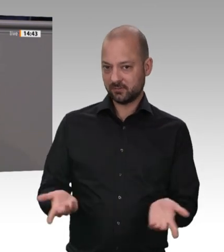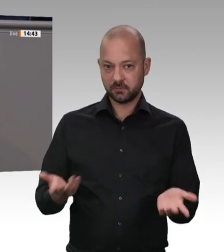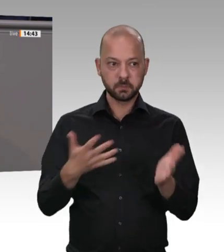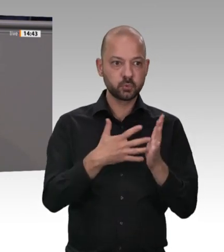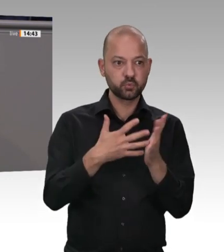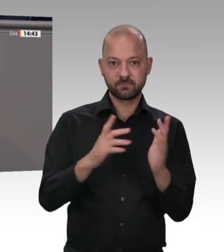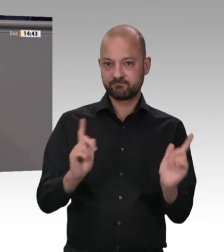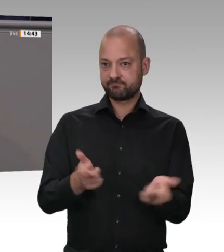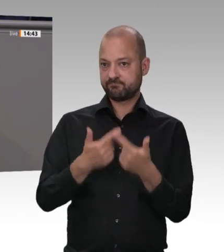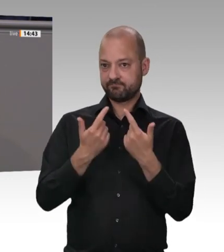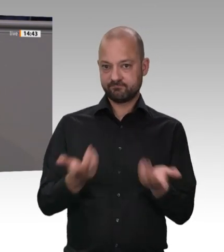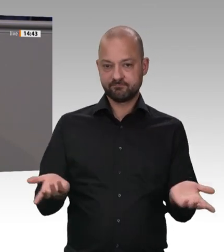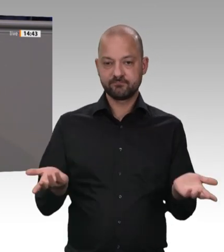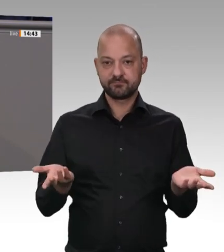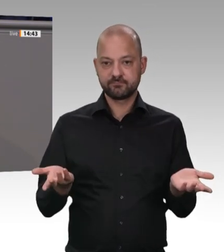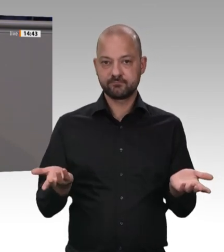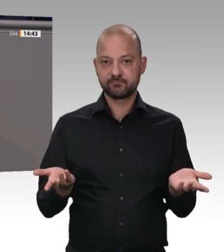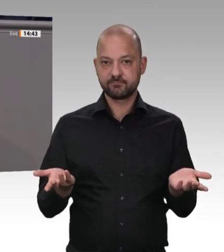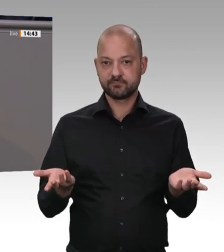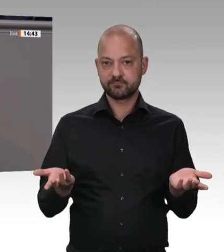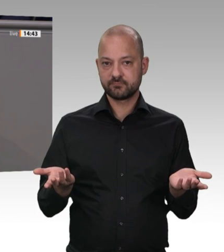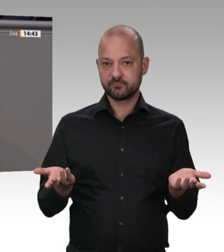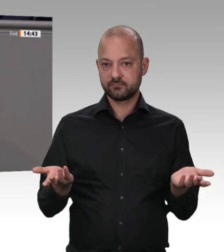Die Leute leben in schäbigen Unterkünften, in Massen und Sammelunterkünften, und auch